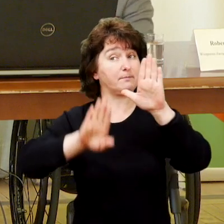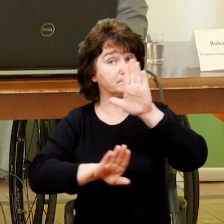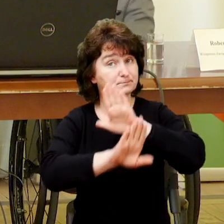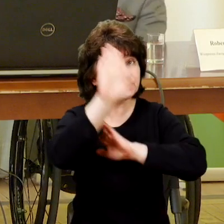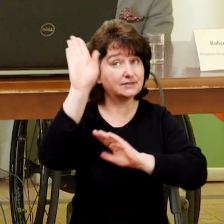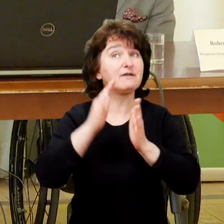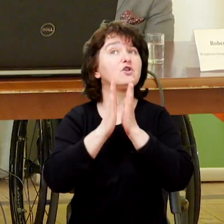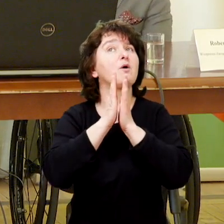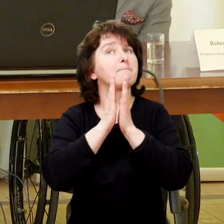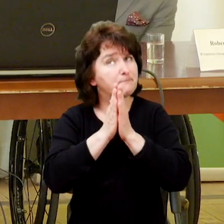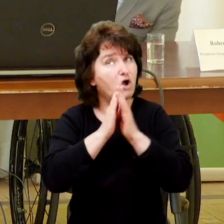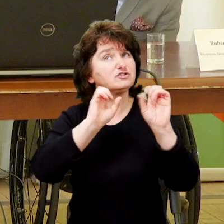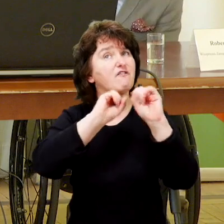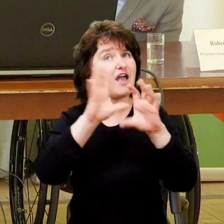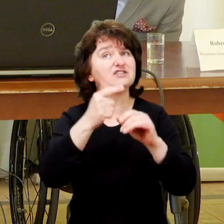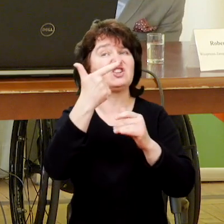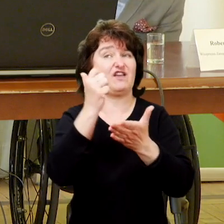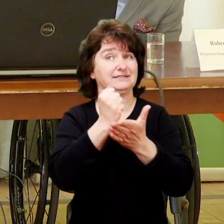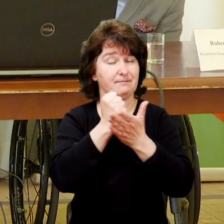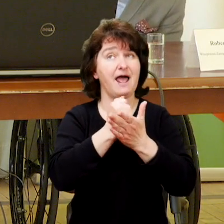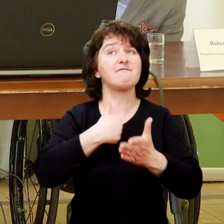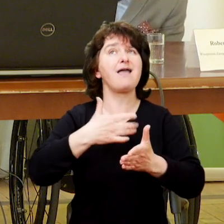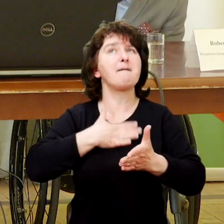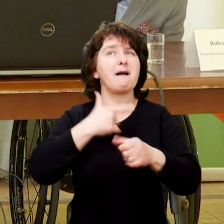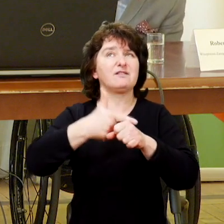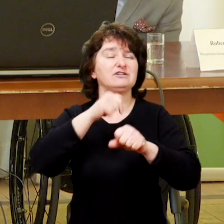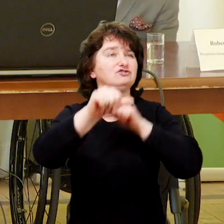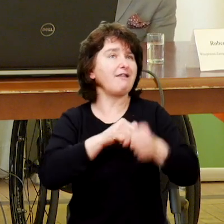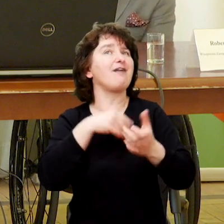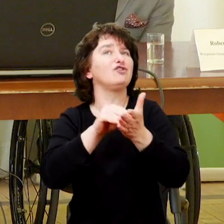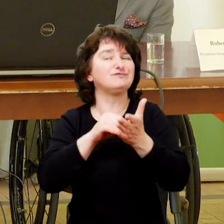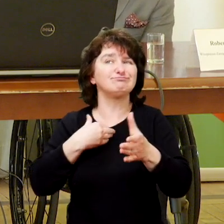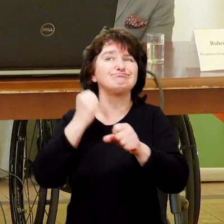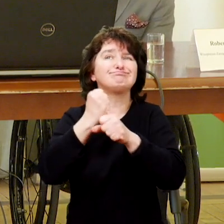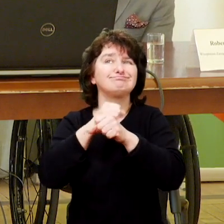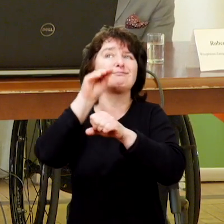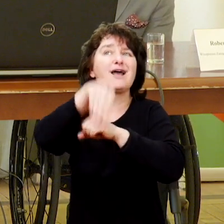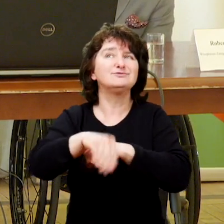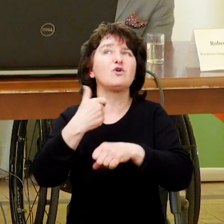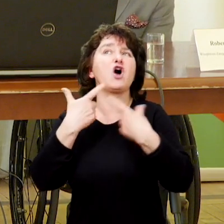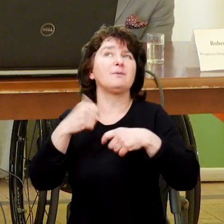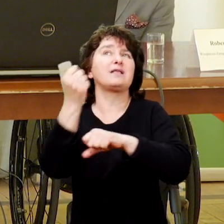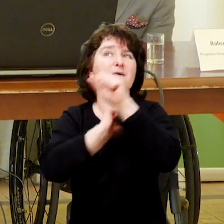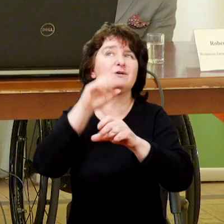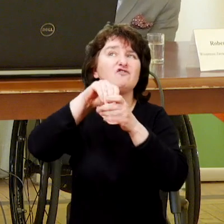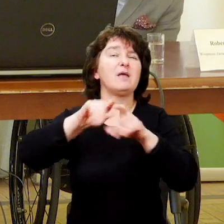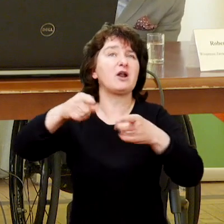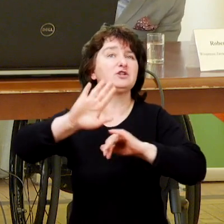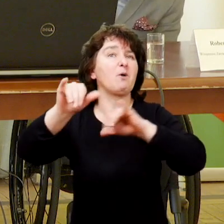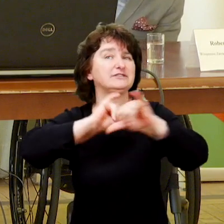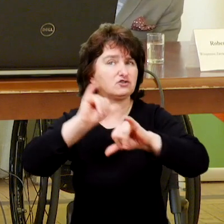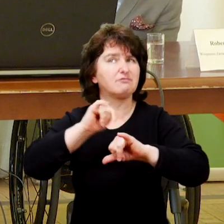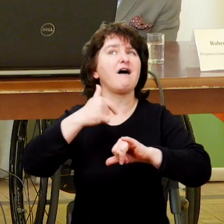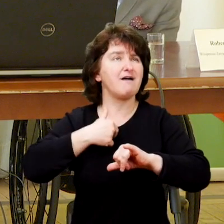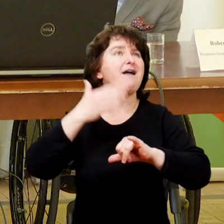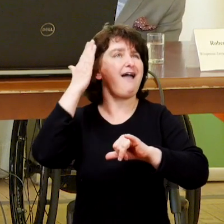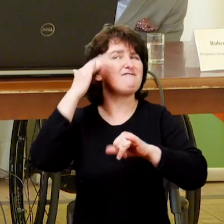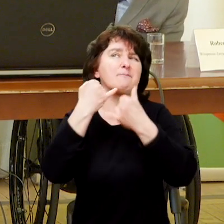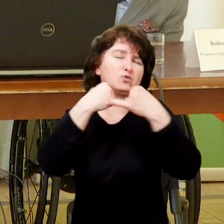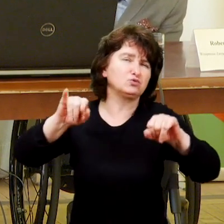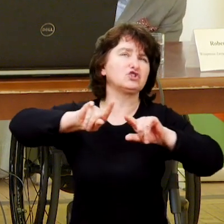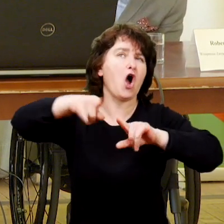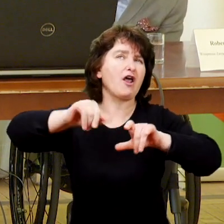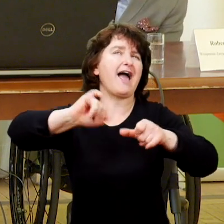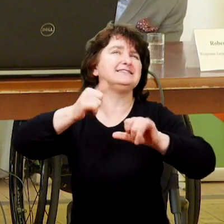Ja, w swoim dwudziestoletnim doświadczeniu, jako działacz organizacji pozarządowej pracujący z osobami niepełnosprawnymi wiem, że różne organizacje miały różne motywy powstania.